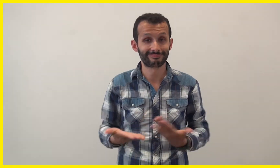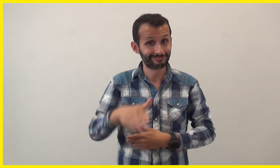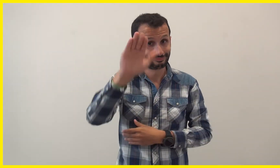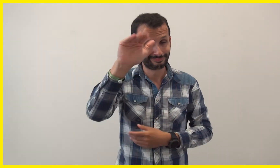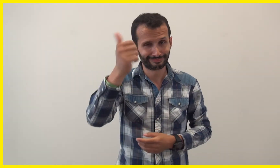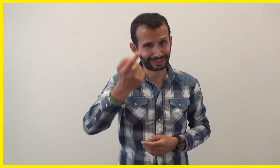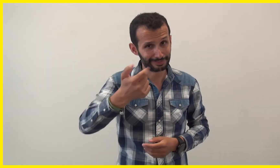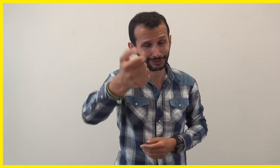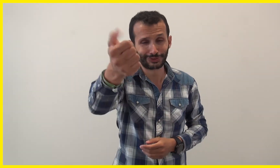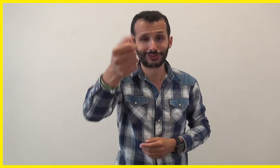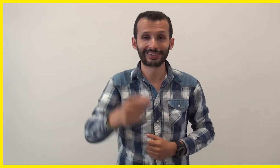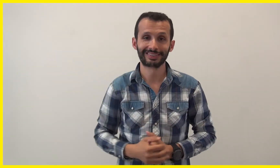Au revoir, à bientôt !